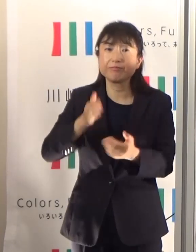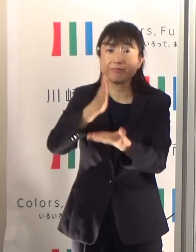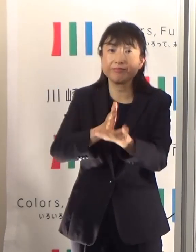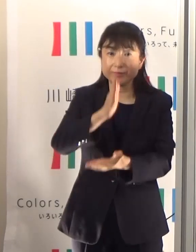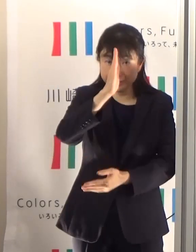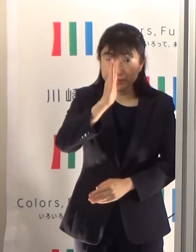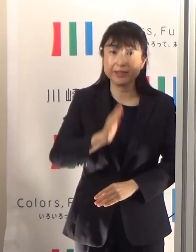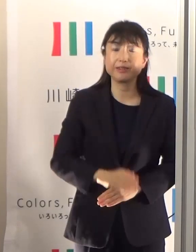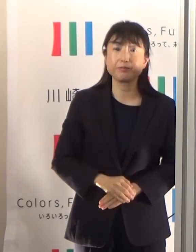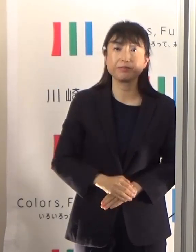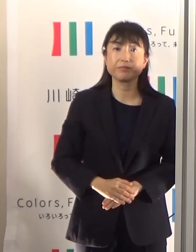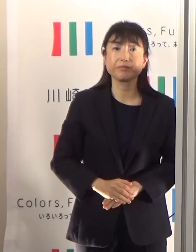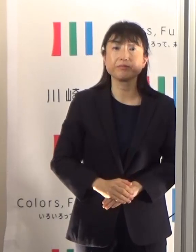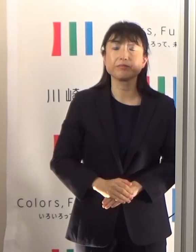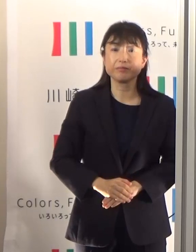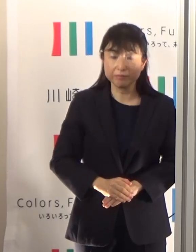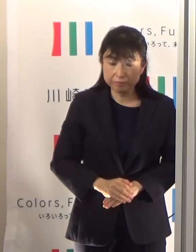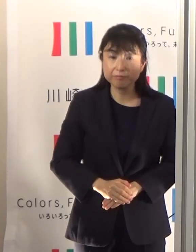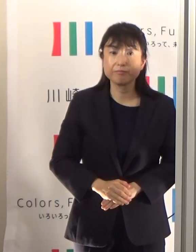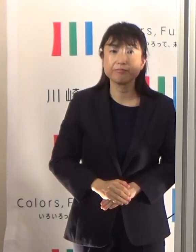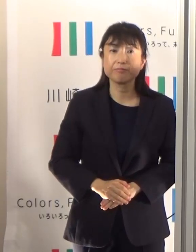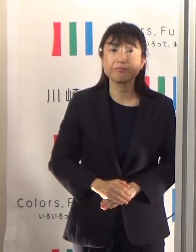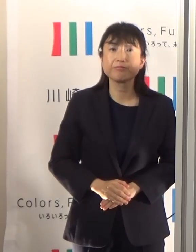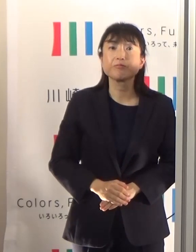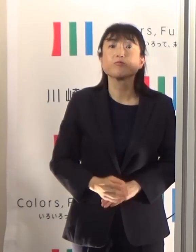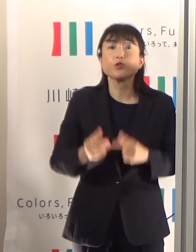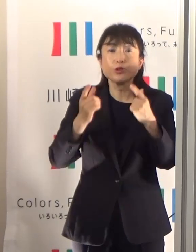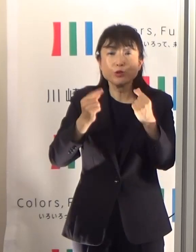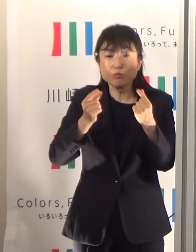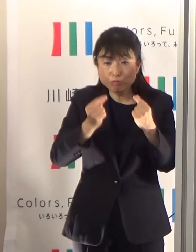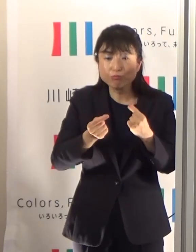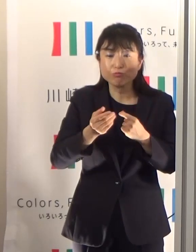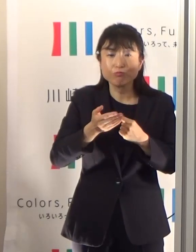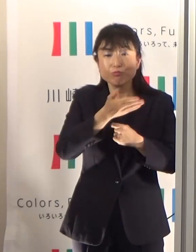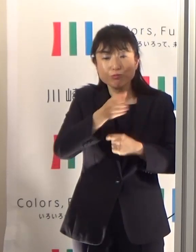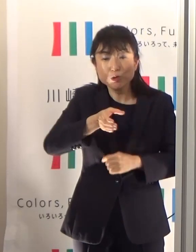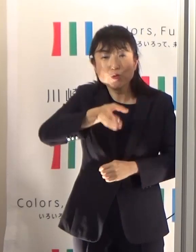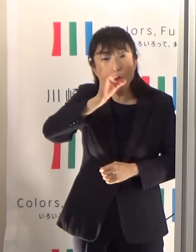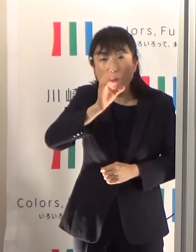さて適度な水分を取りましょうって大体どのくらい飲んだらいいのということですけども